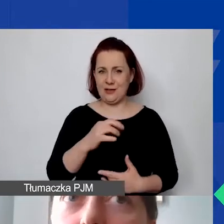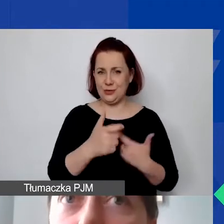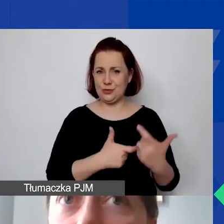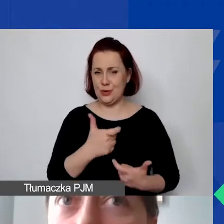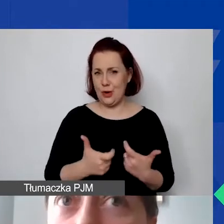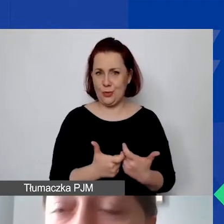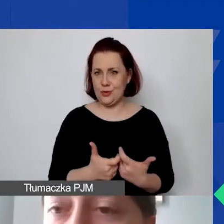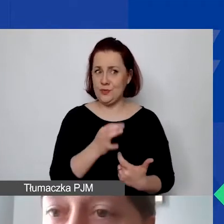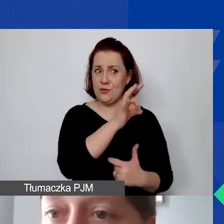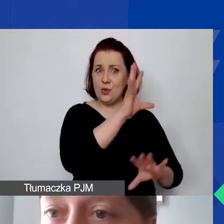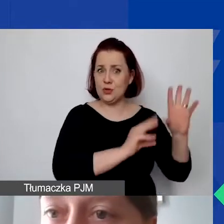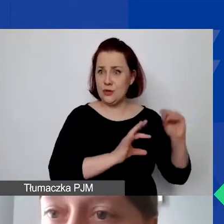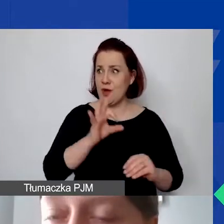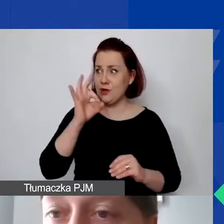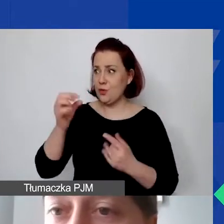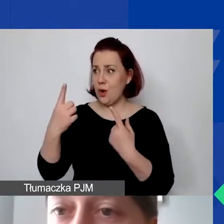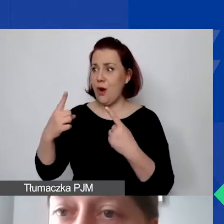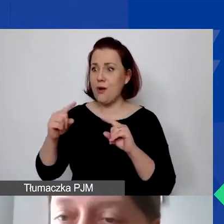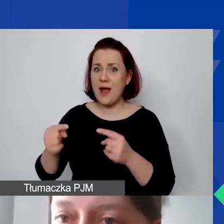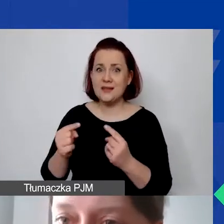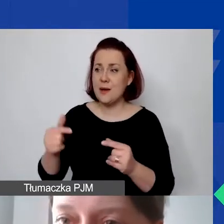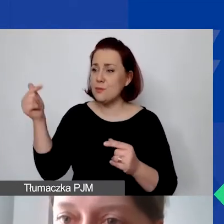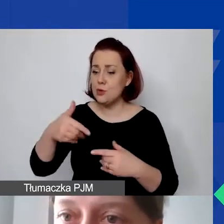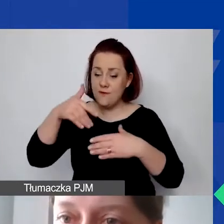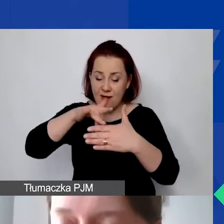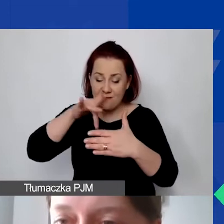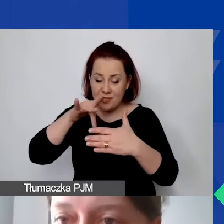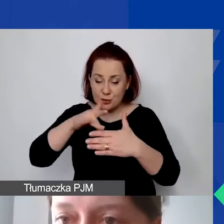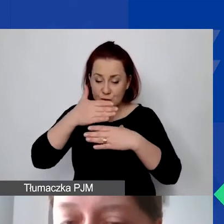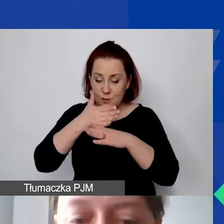musi mieć przyjętą wewnętrzną metodę podziału czynszu i faktury za czynsz